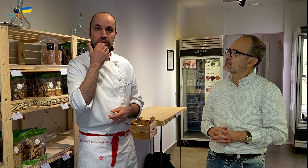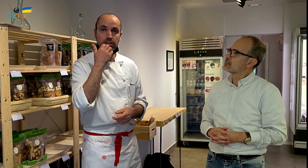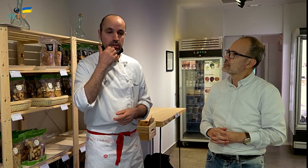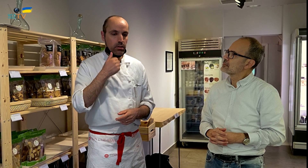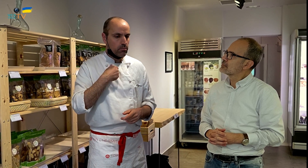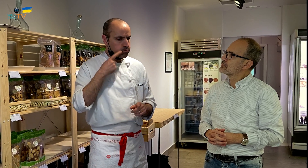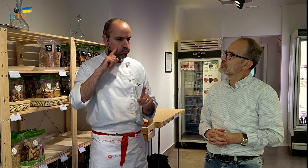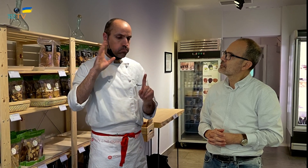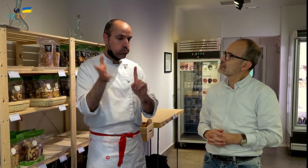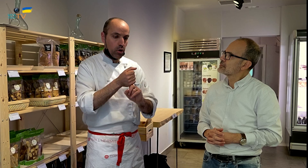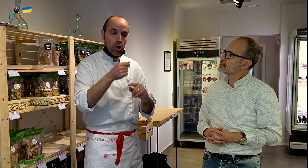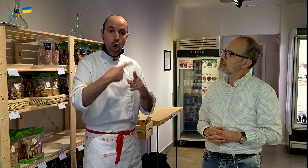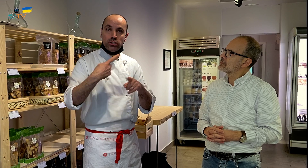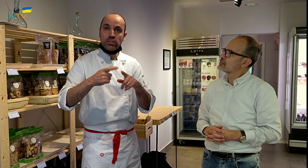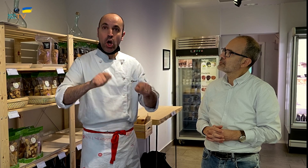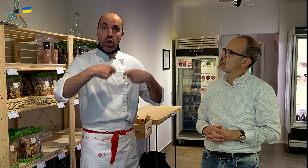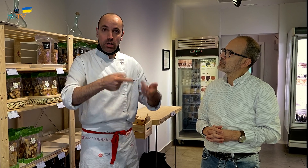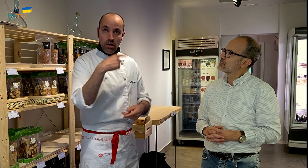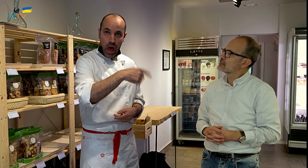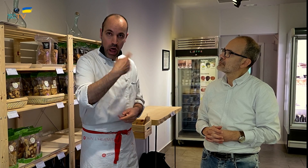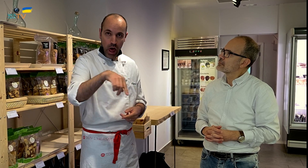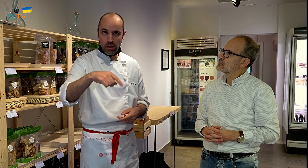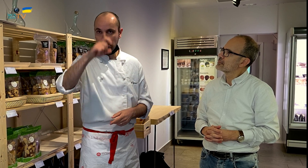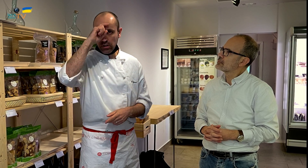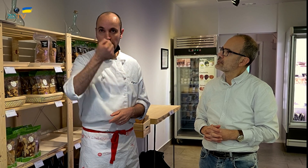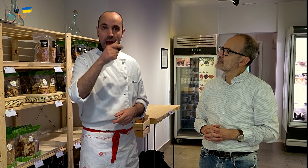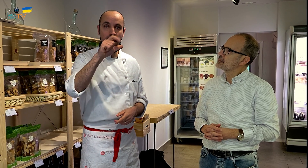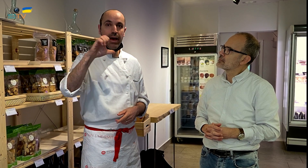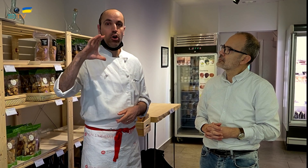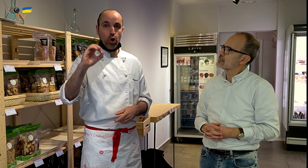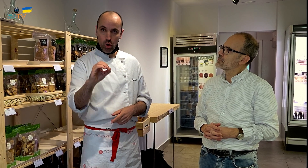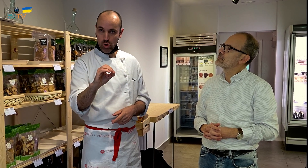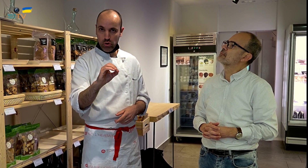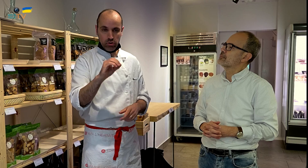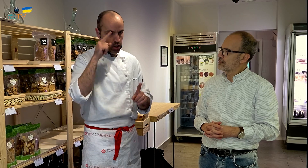Si encuentro cosas ecológicas, estas son Al Eco,